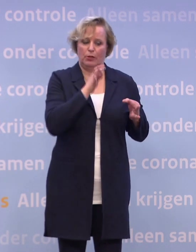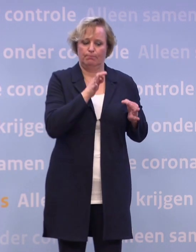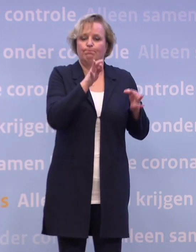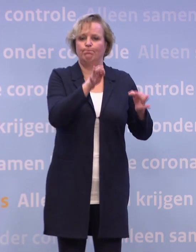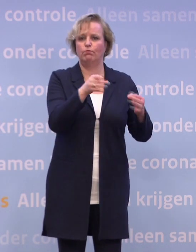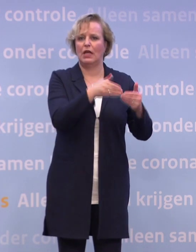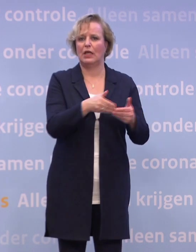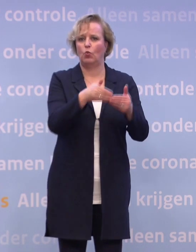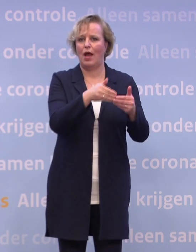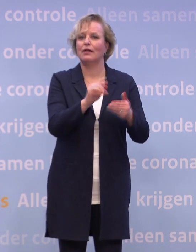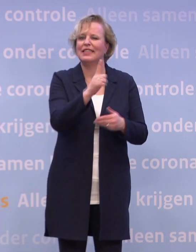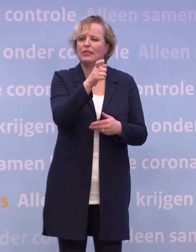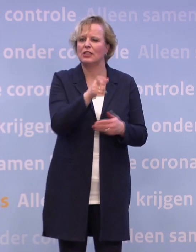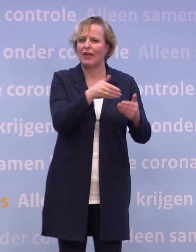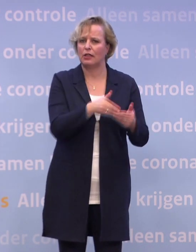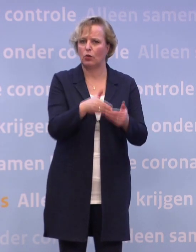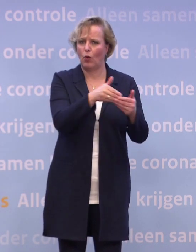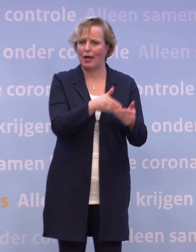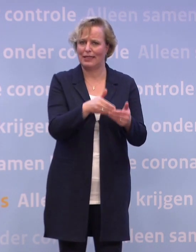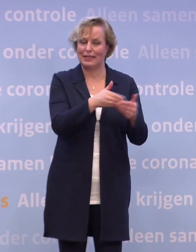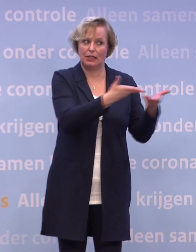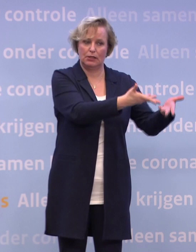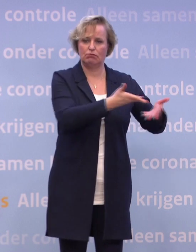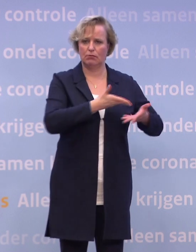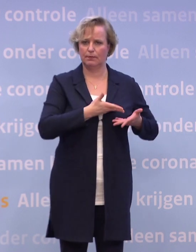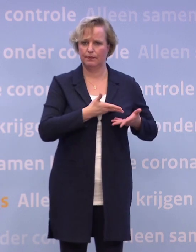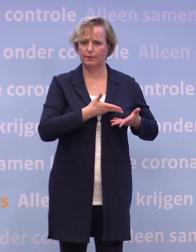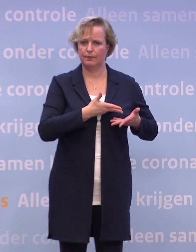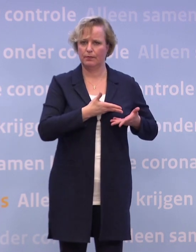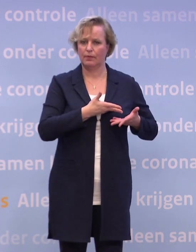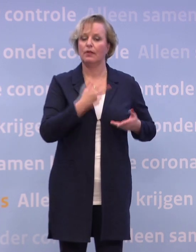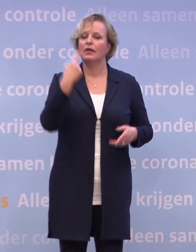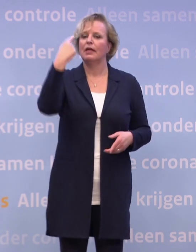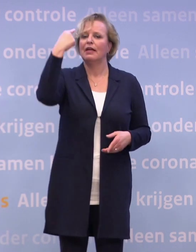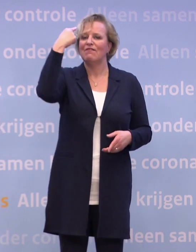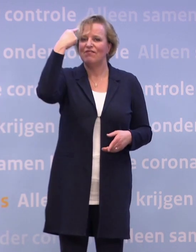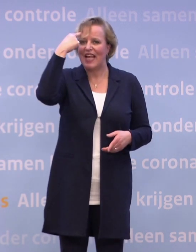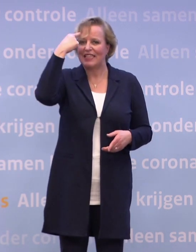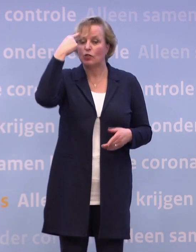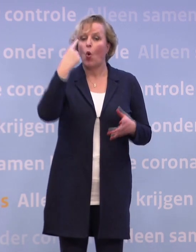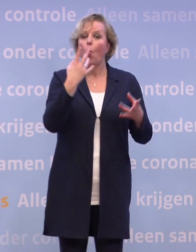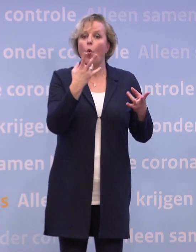...eerste week weliswaar. We weten ook dat de manier waarop het wordt geleverd...